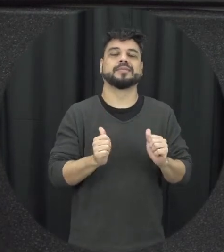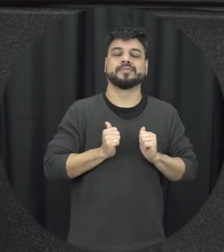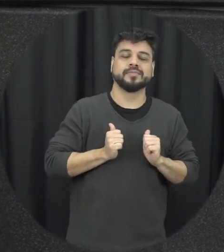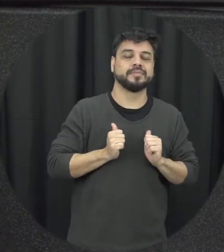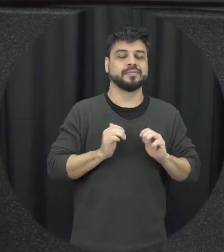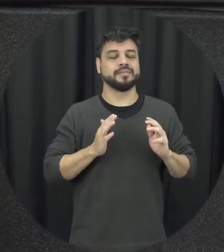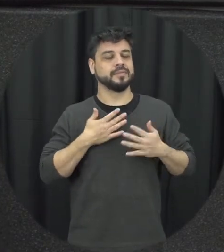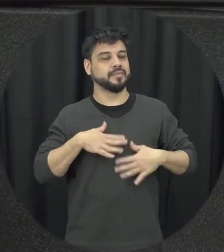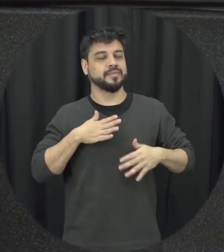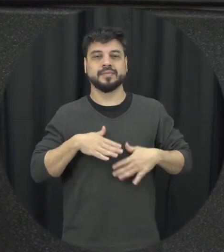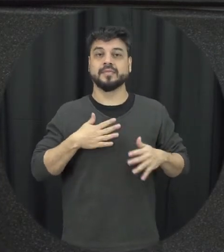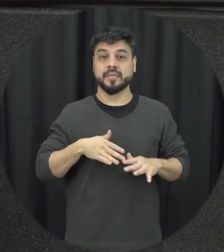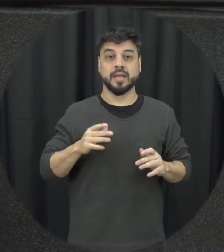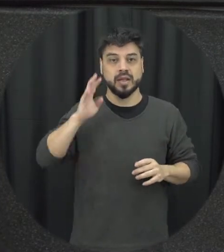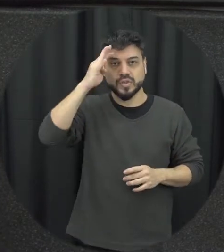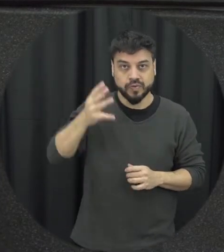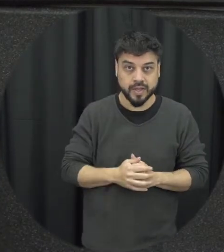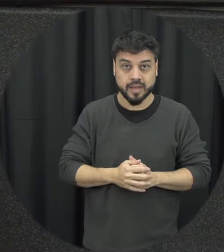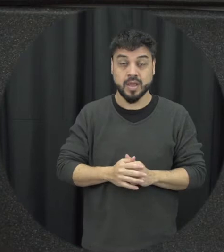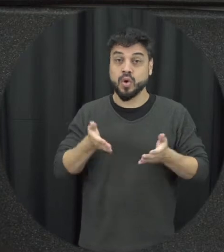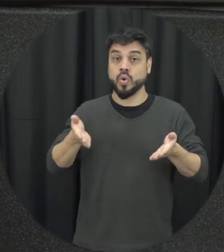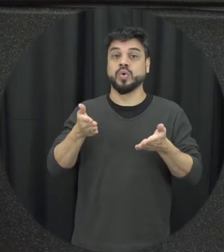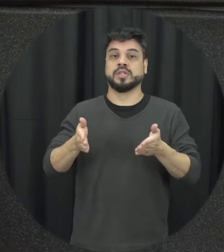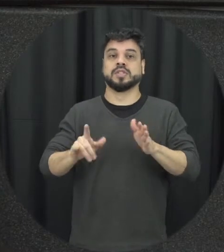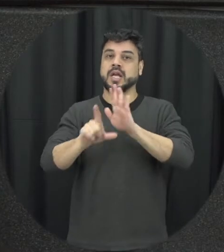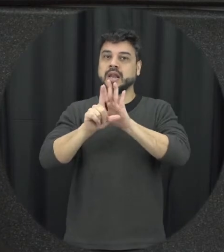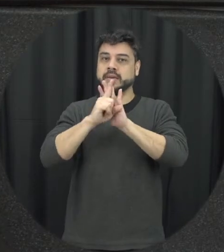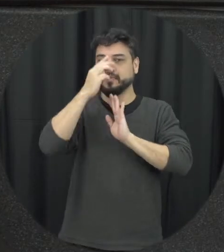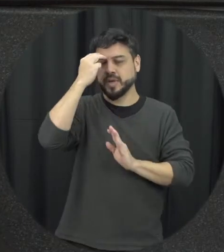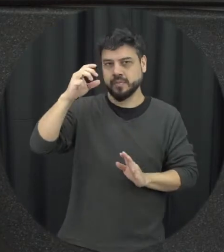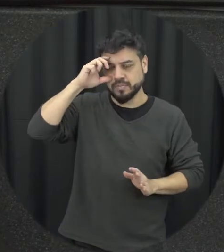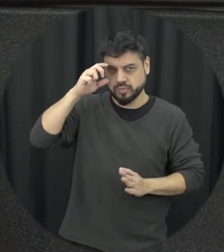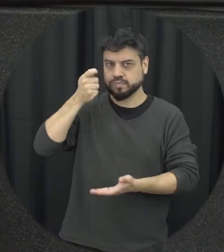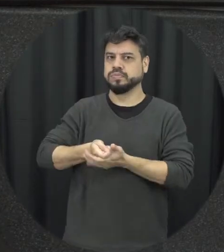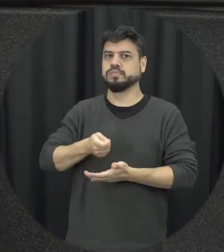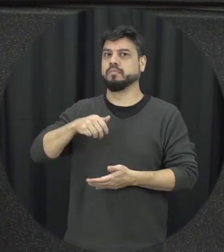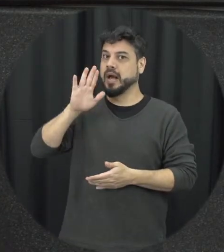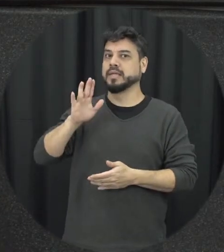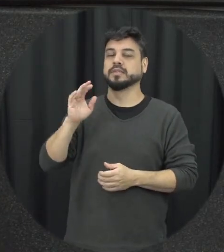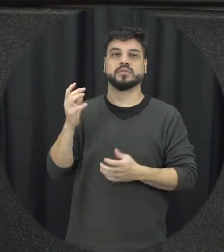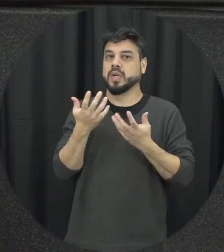não se aceita mais esse tipo de pena diante de situações como essa e a Lei Maria da Penha ela